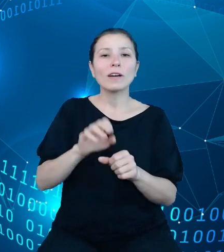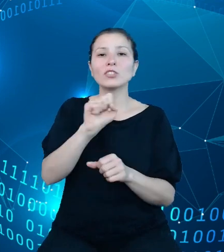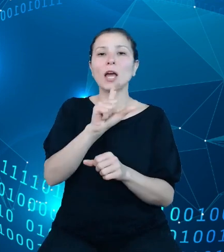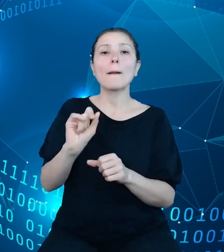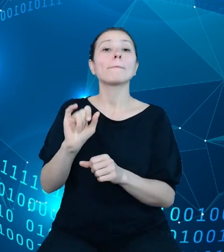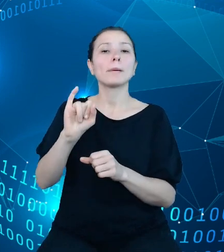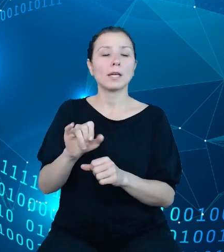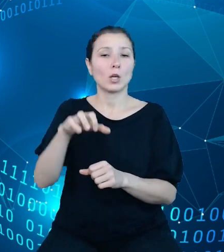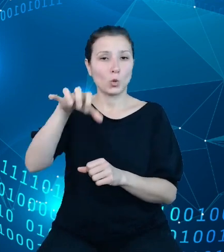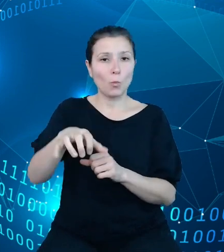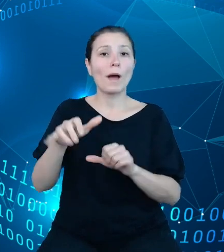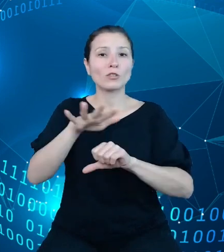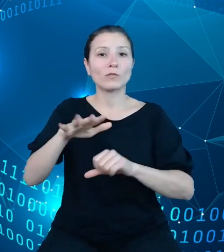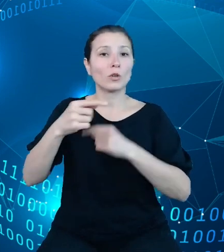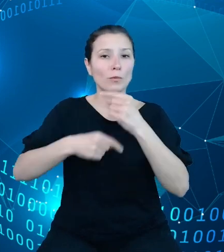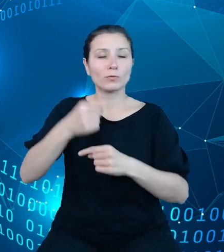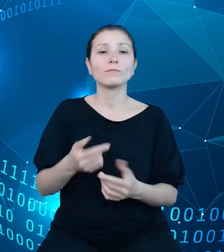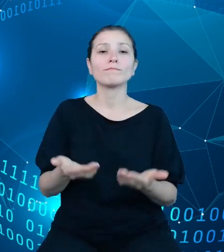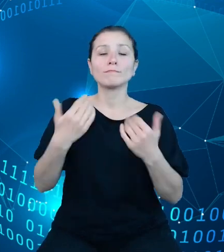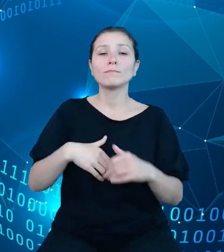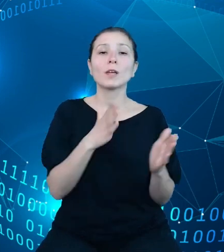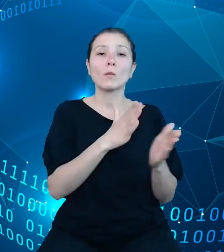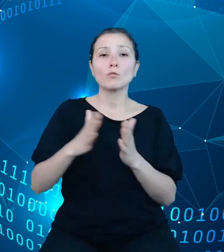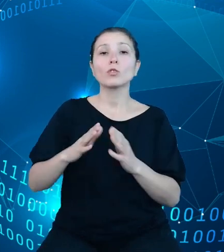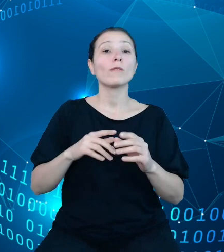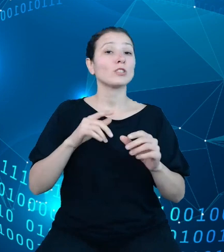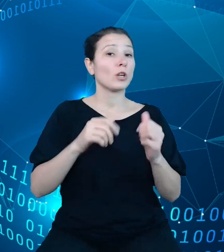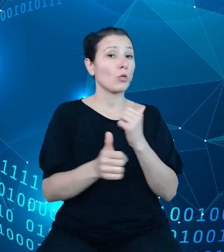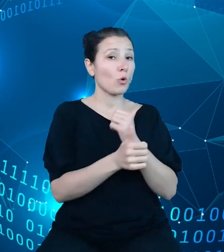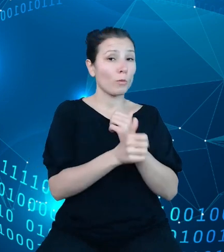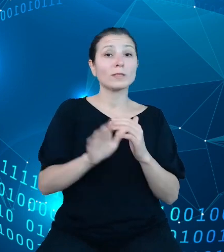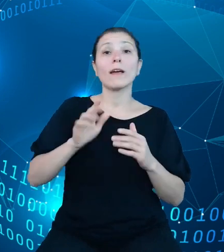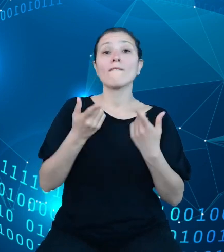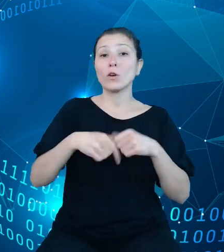przygotować dokumentację powykonawczą, a w trakcie finalizacji są również